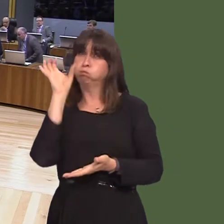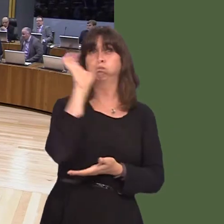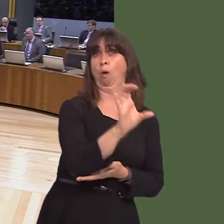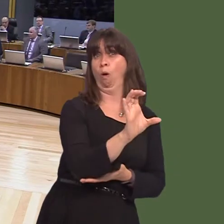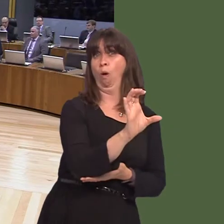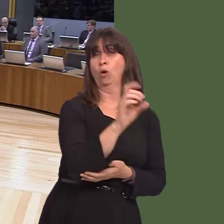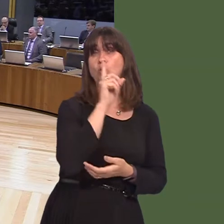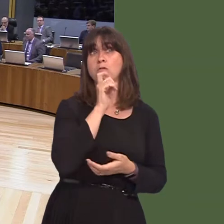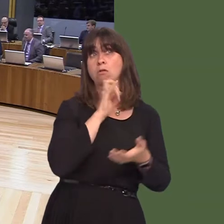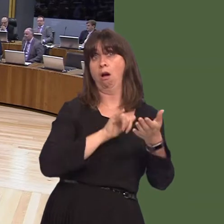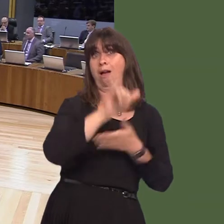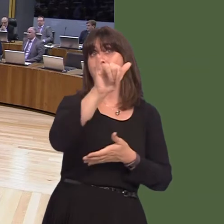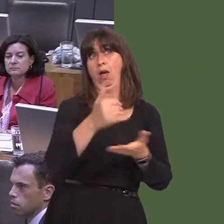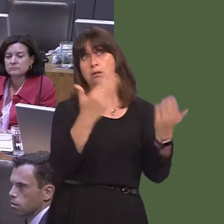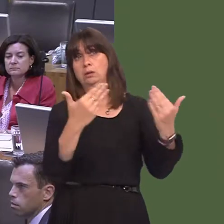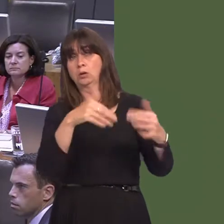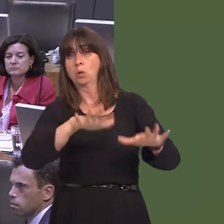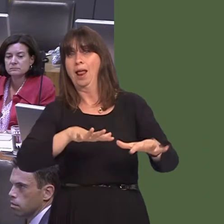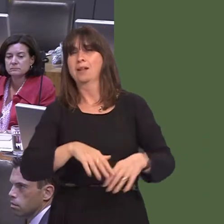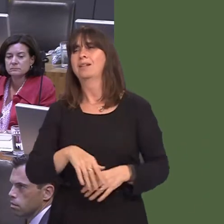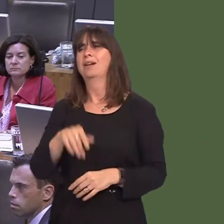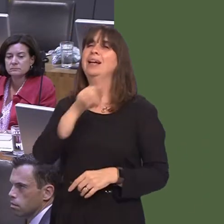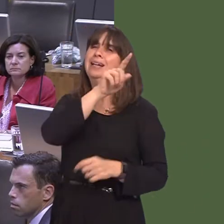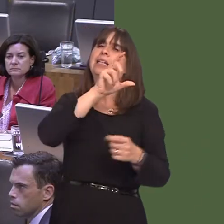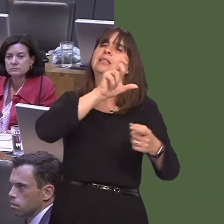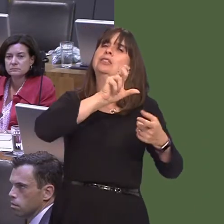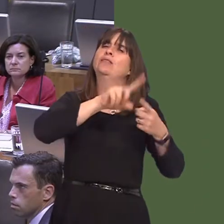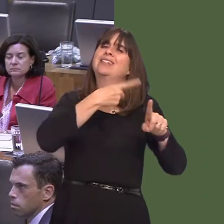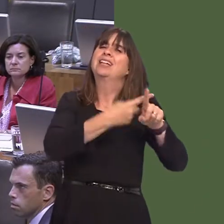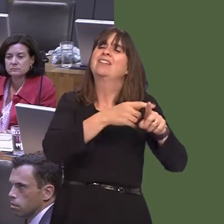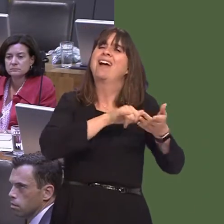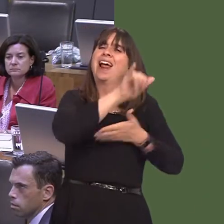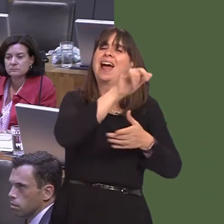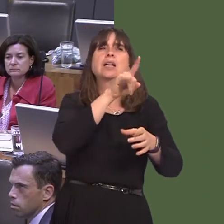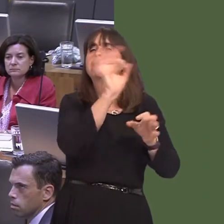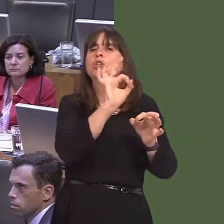with his words. He is the chief executive of an airline, not the head of a Government.